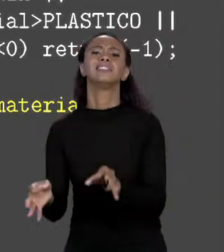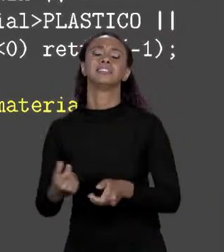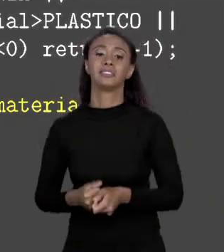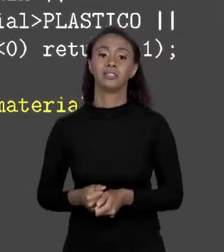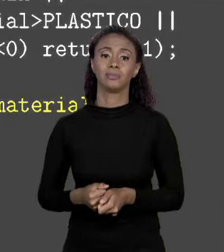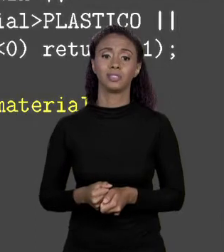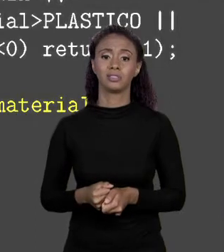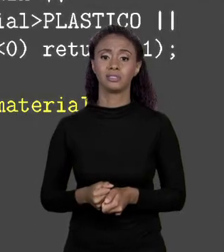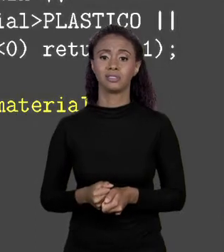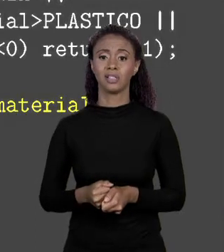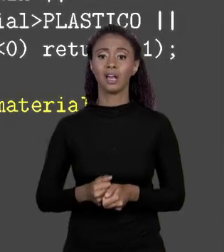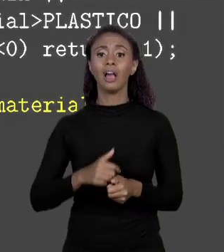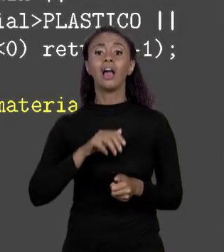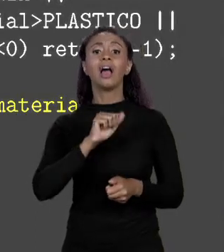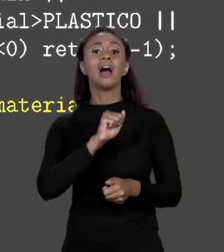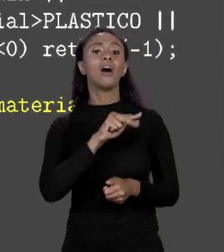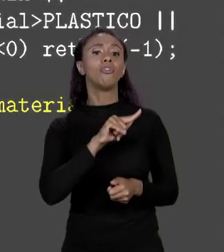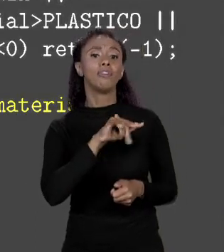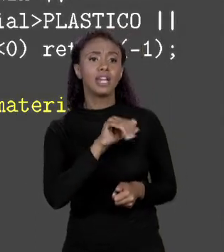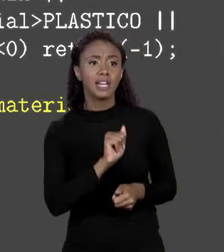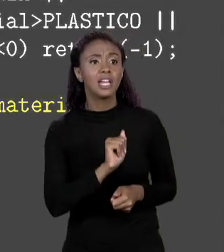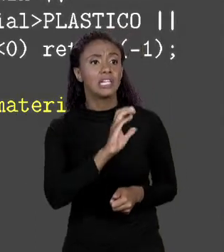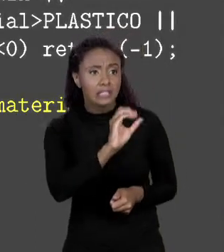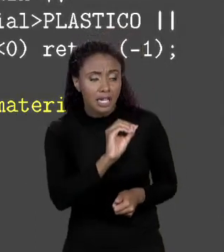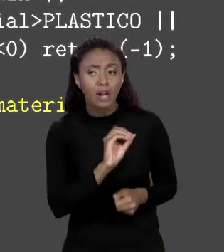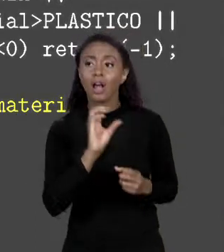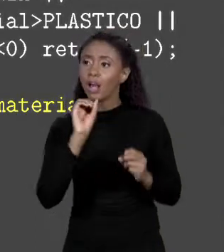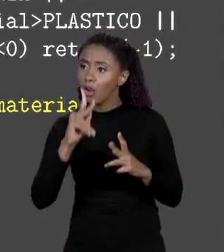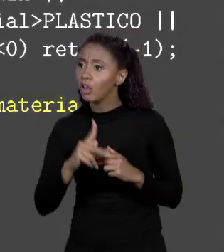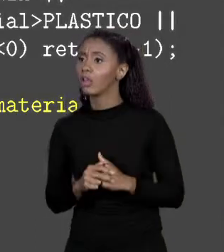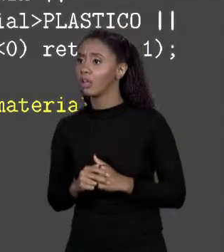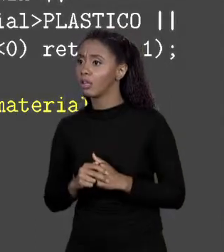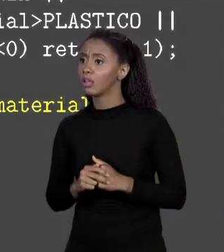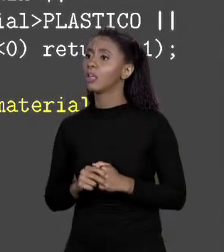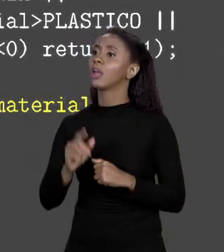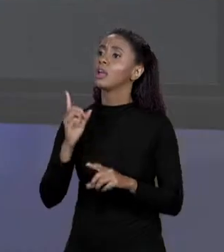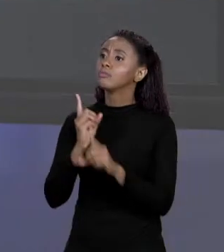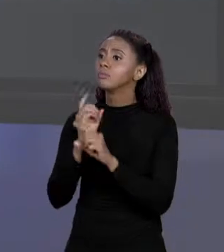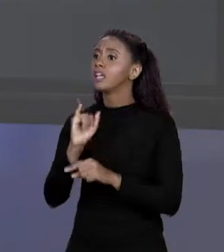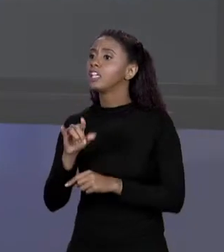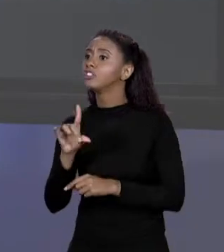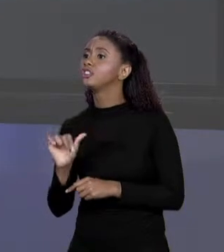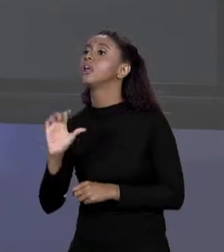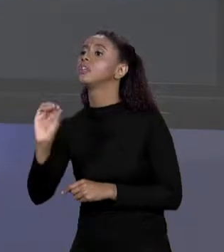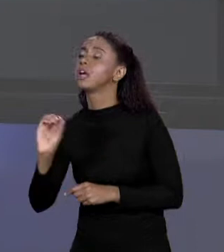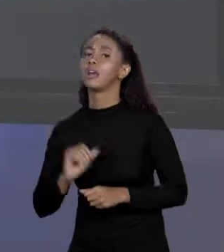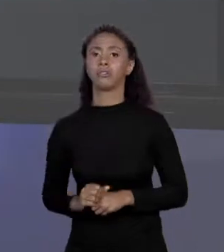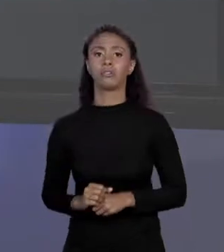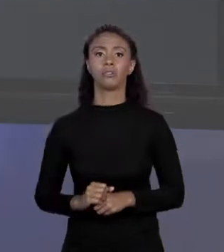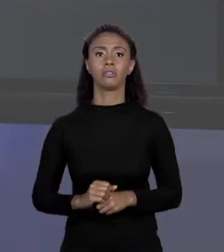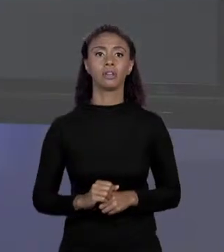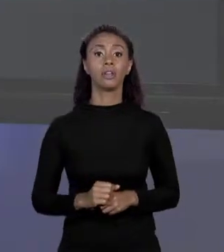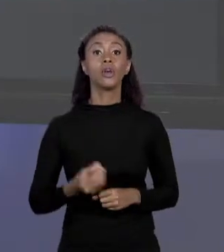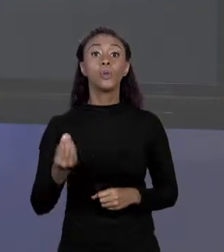NA POSIÇÃO 0. O QUADRO DE VINIL É 1? ESTÁ NA POSIÇÃO 1. E ASSIM POR DIANTE PORQUE QUANDO EU QUISER SABER A ALVENARIA O CÓDIGO É 0, QUANDO